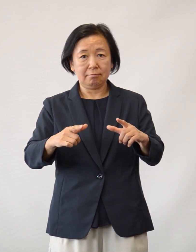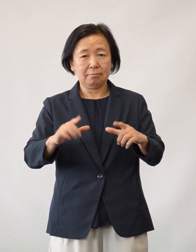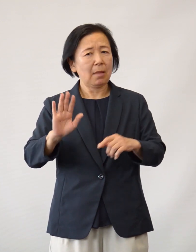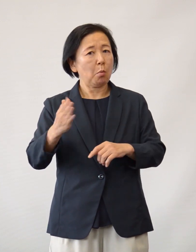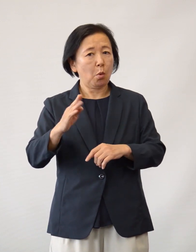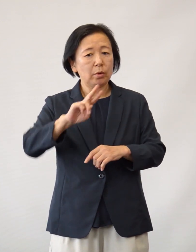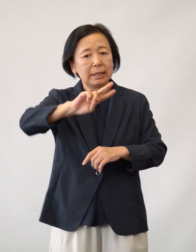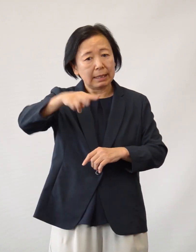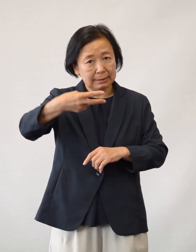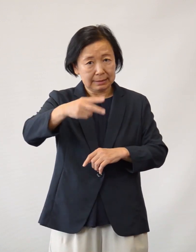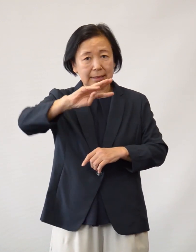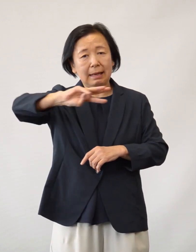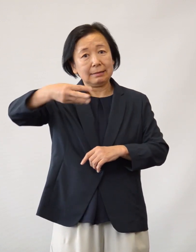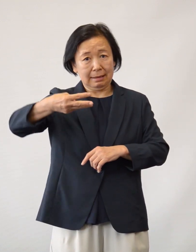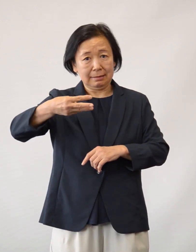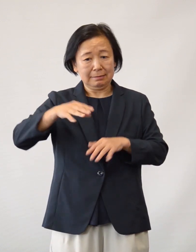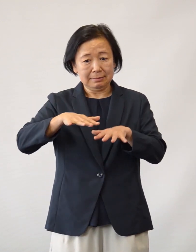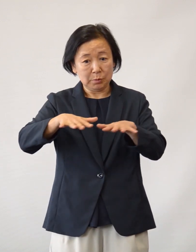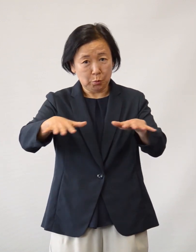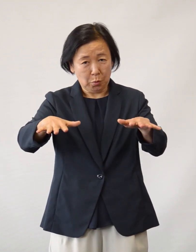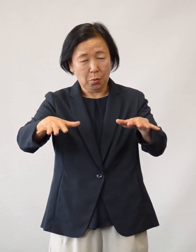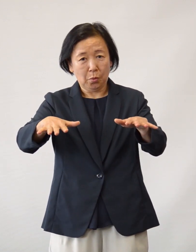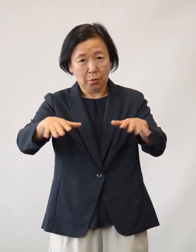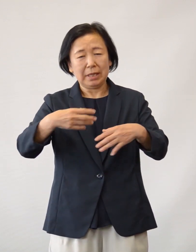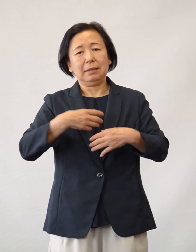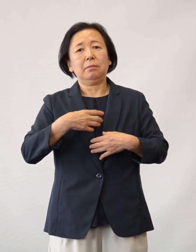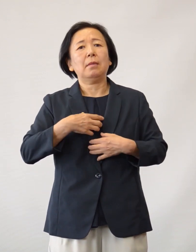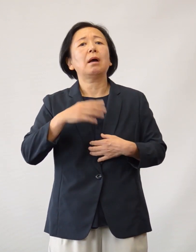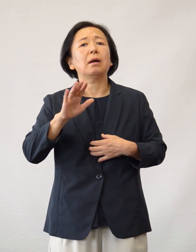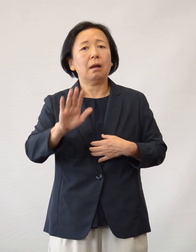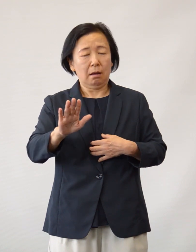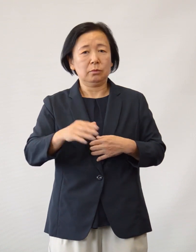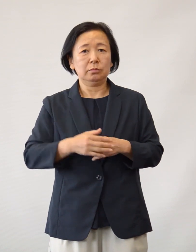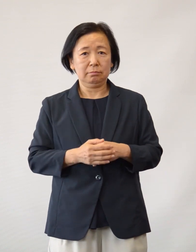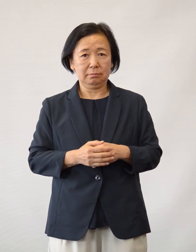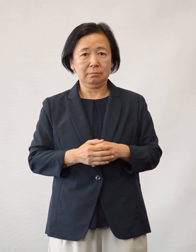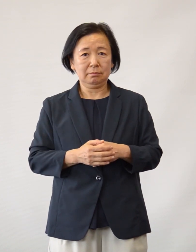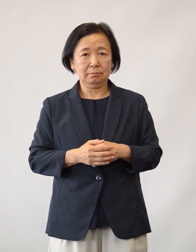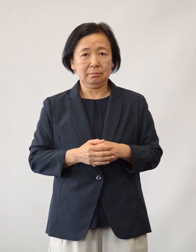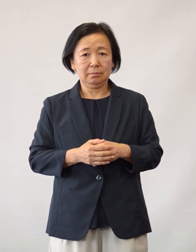今後、第二波、第三波の可能性が危惧されております